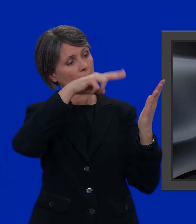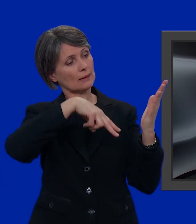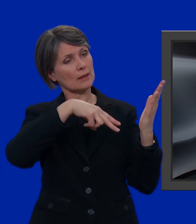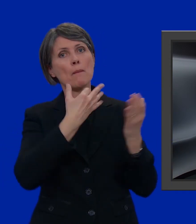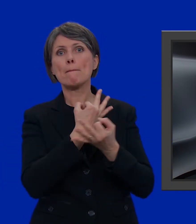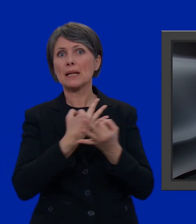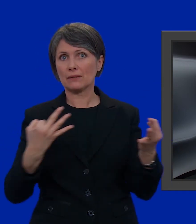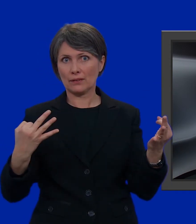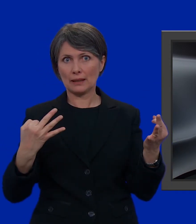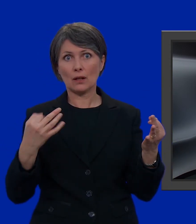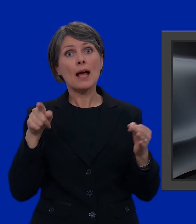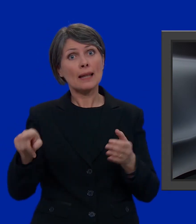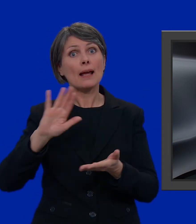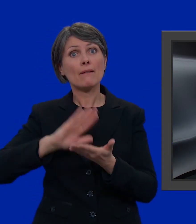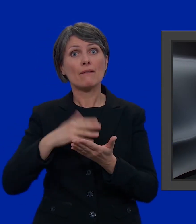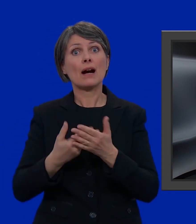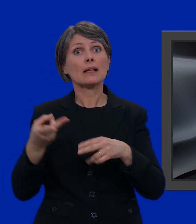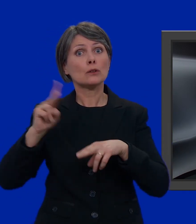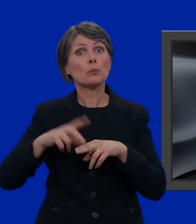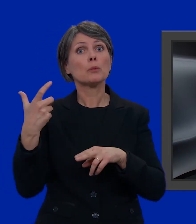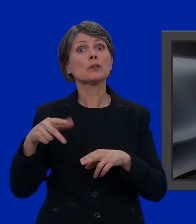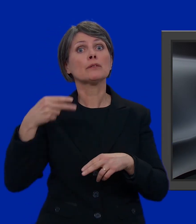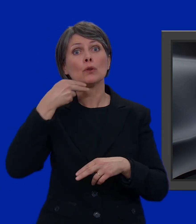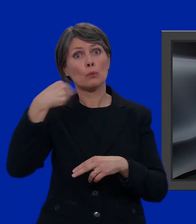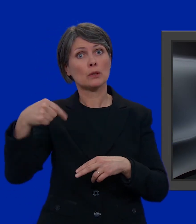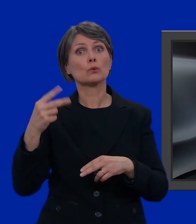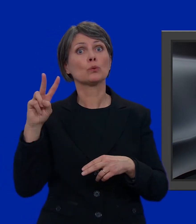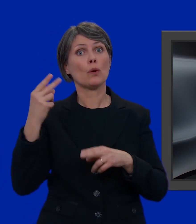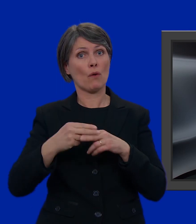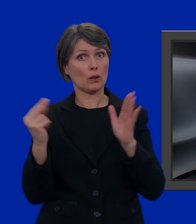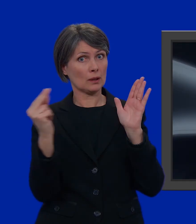Perfetto! La nostra candidata conta doppio perché figura due volte.